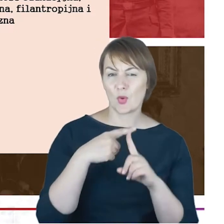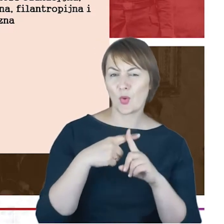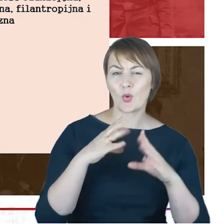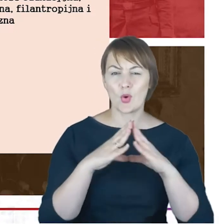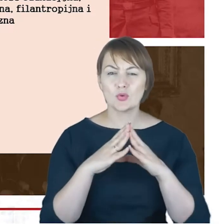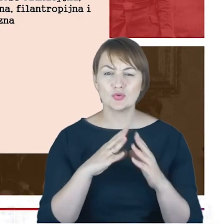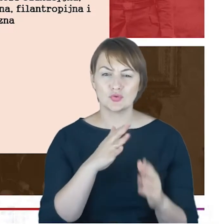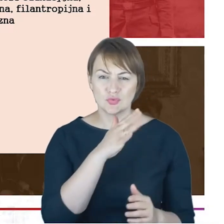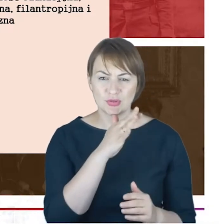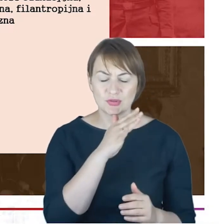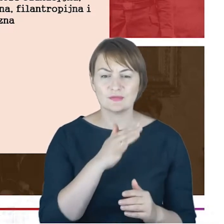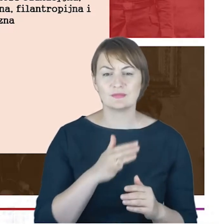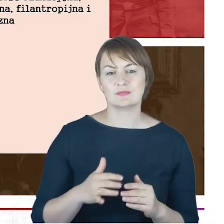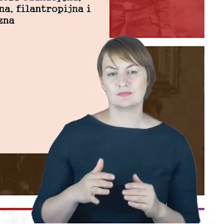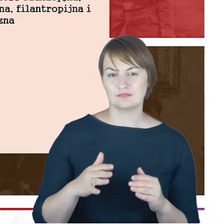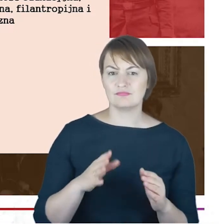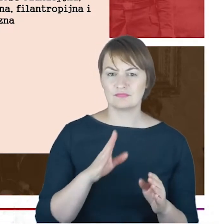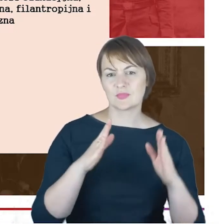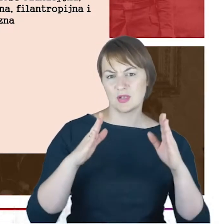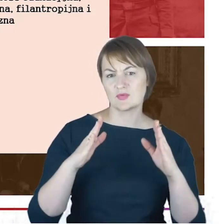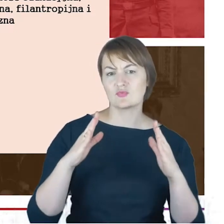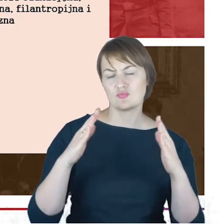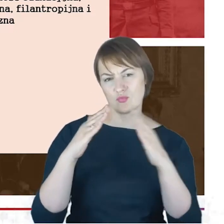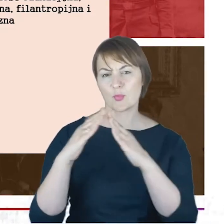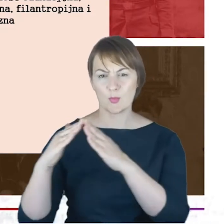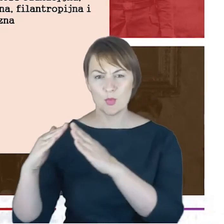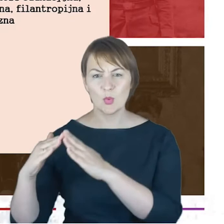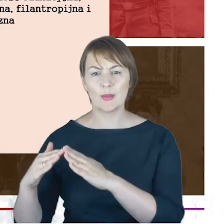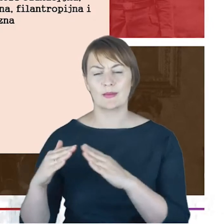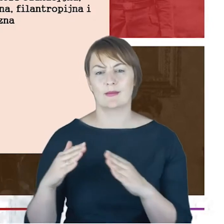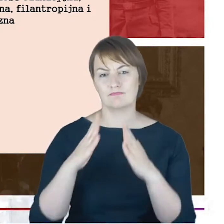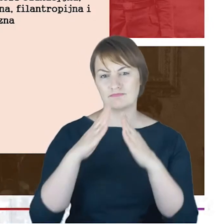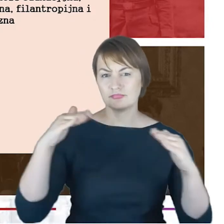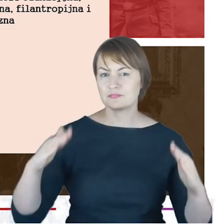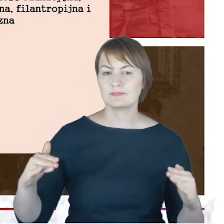czyli budynek bądź też budynki, bo przecież to niejedna synagoga.